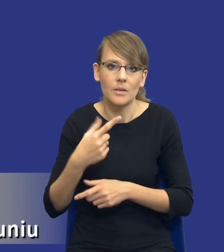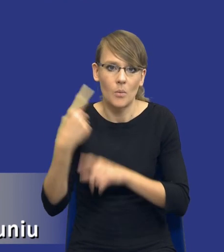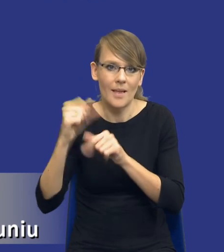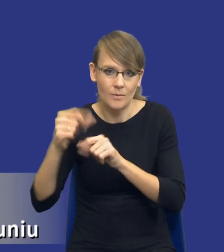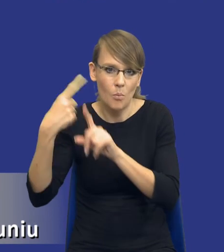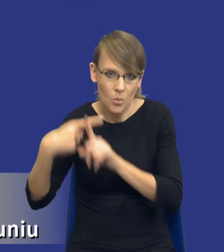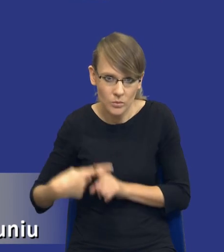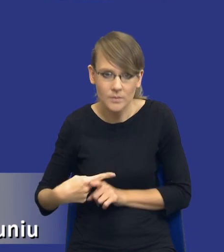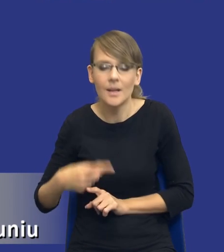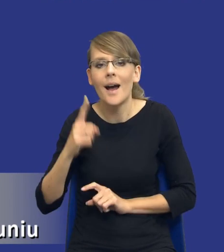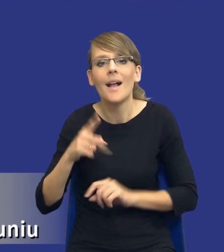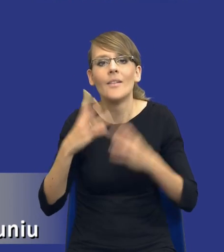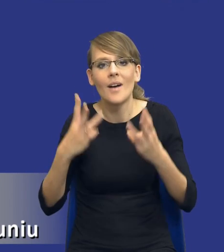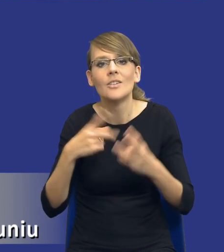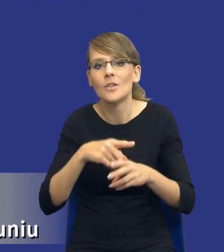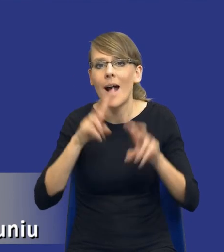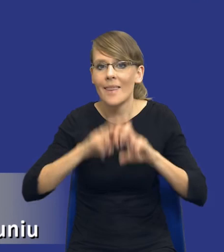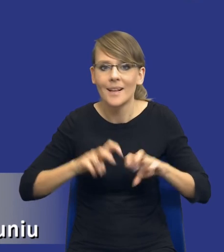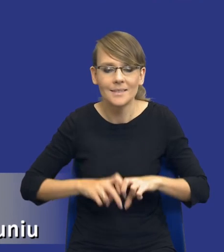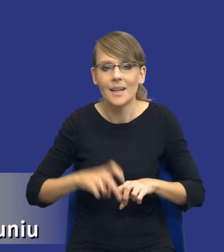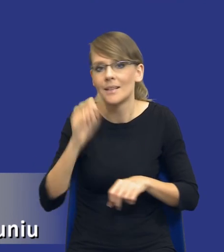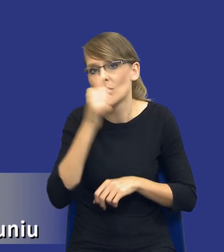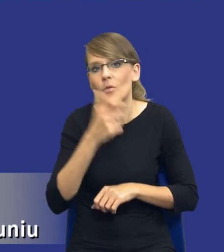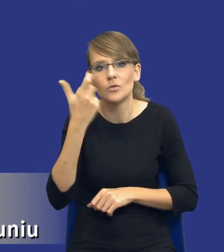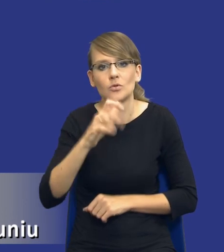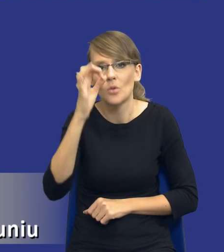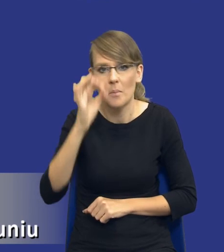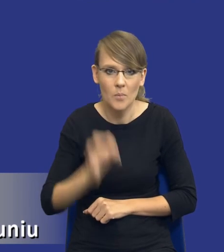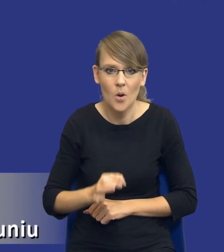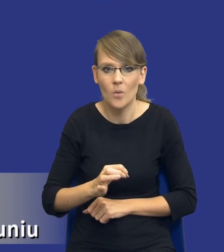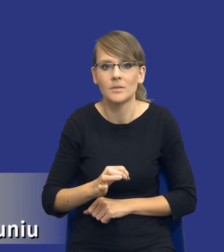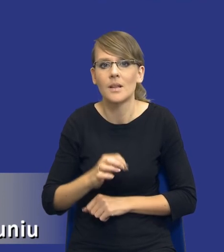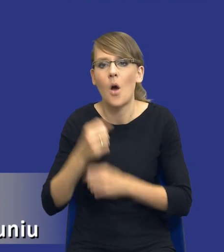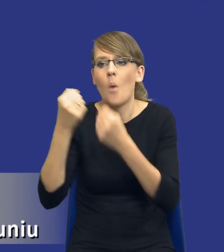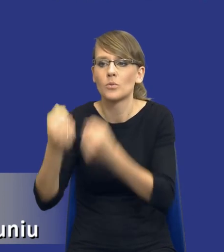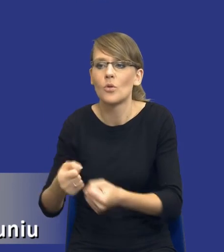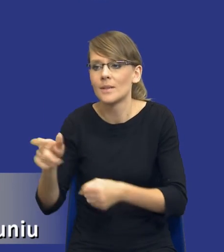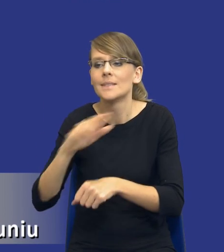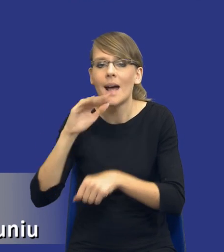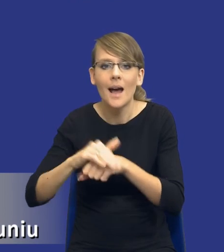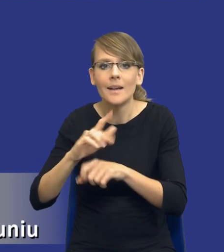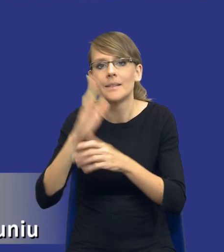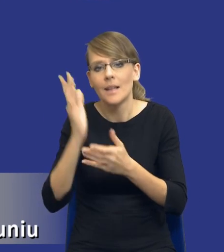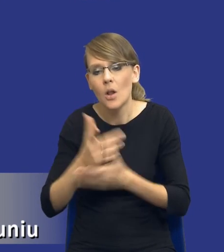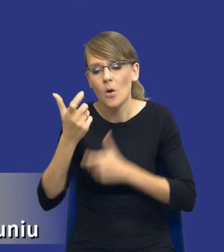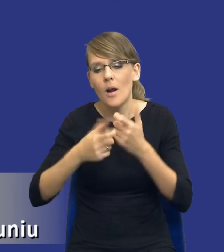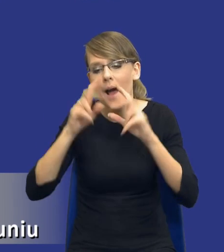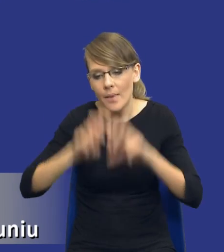że te analizy też nie powinny w 100% cały czas obciążać zamawiającego, że tylko i wyłącznie analizuje, bo potem może mu nie starczyć